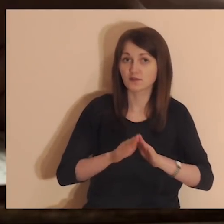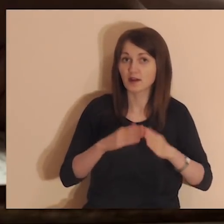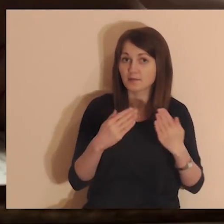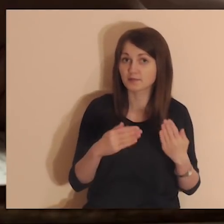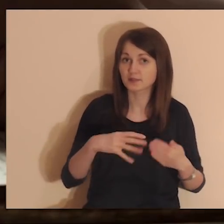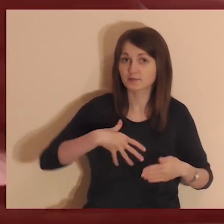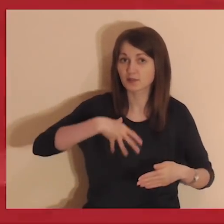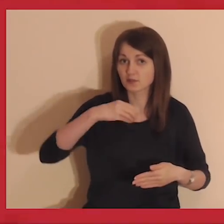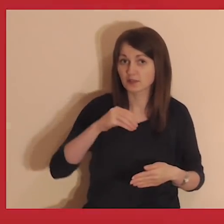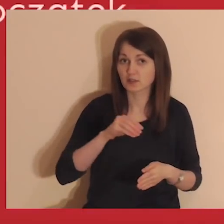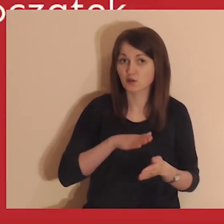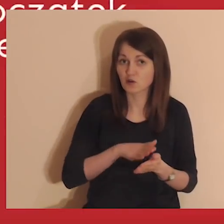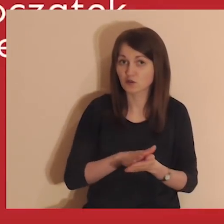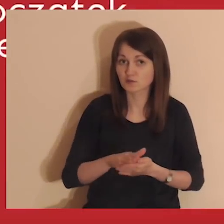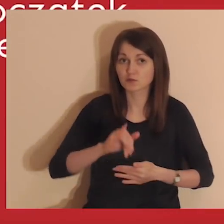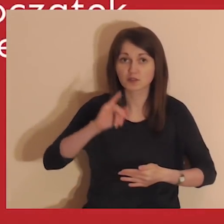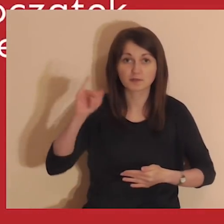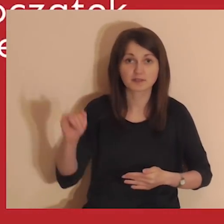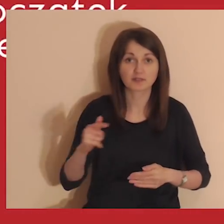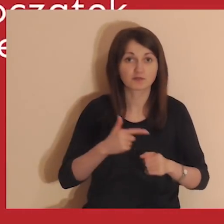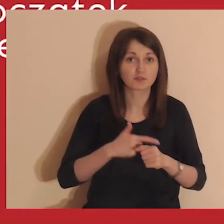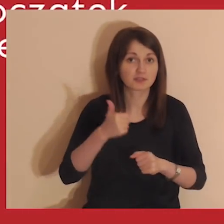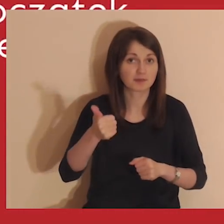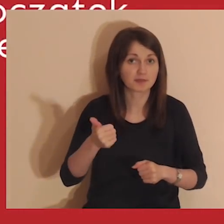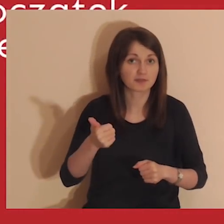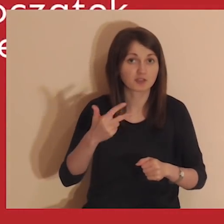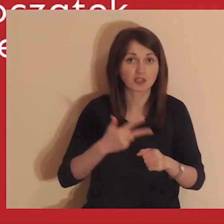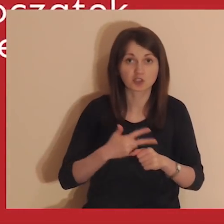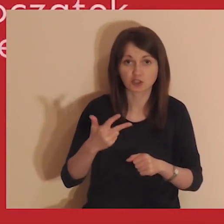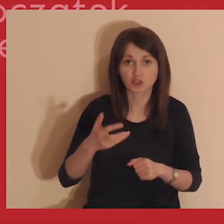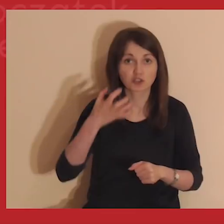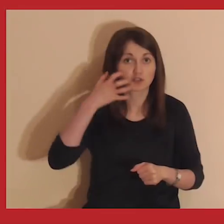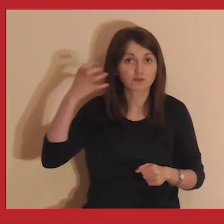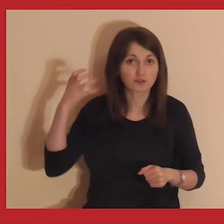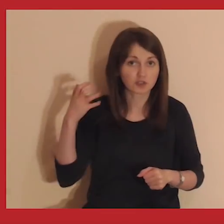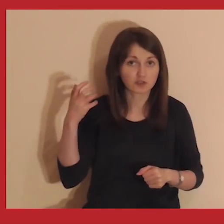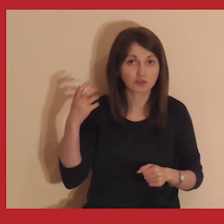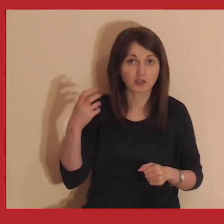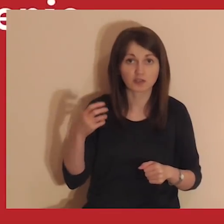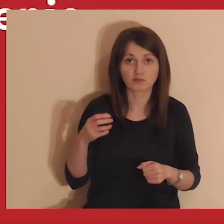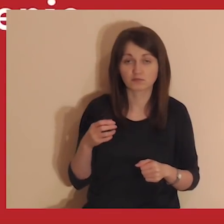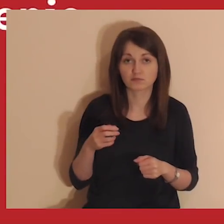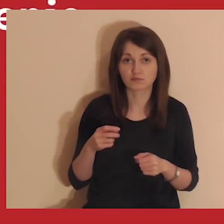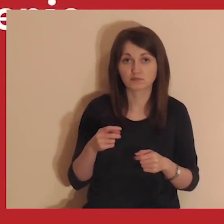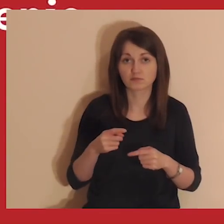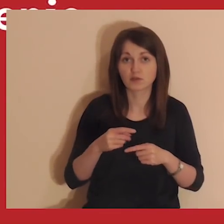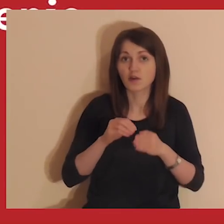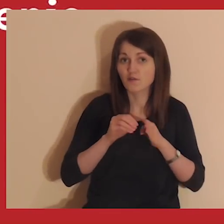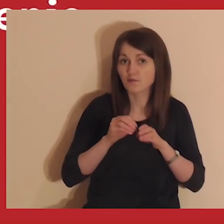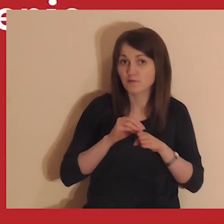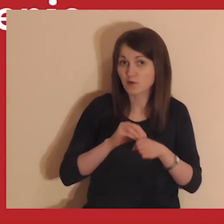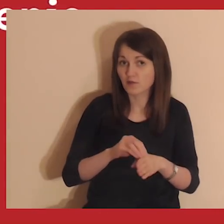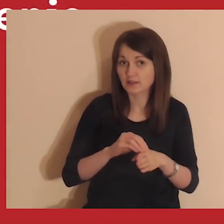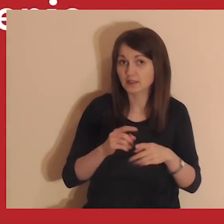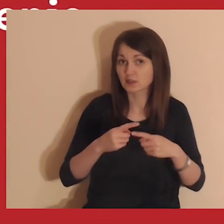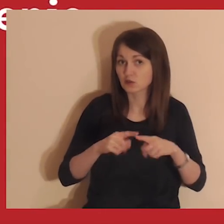Medytacje Pisma Świętego rozpoczynamy zawsze o 21.30. Wcześniej trwa krótkie wprowadzenie do medytacji.